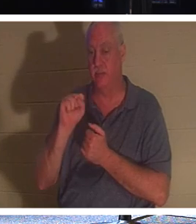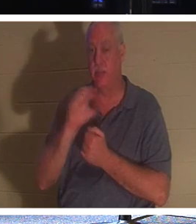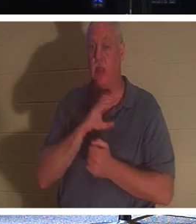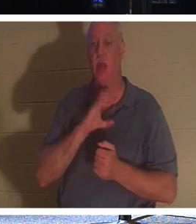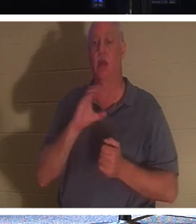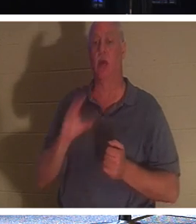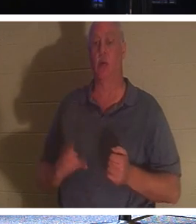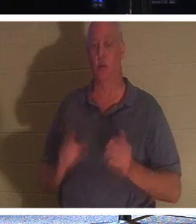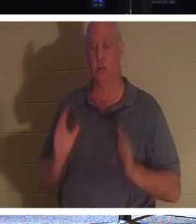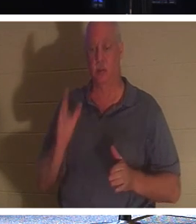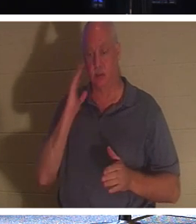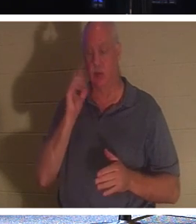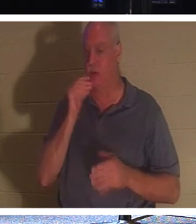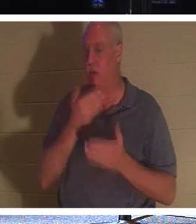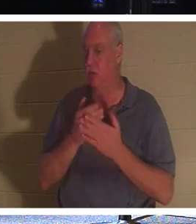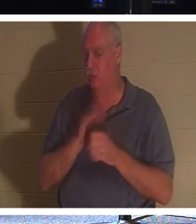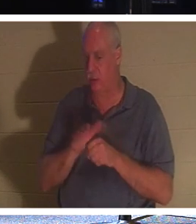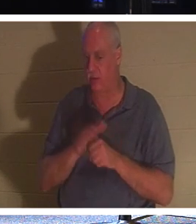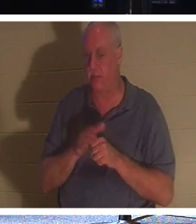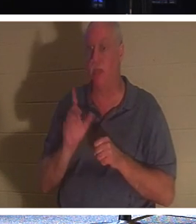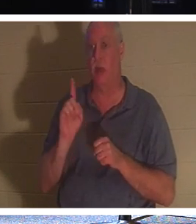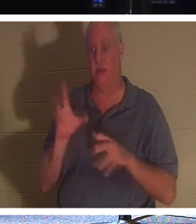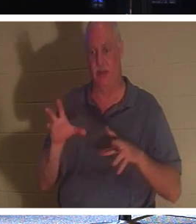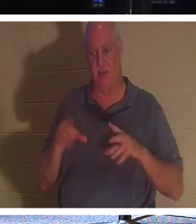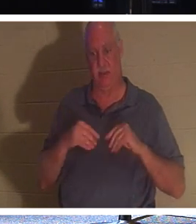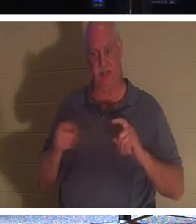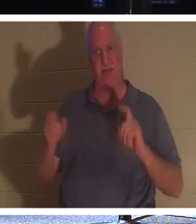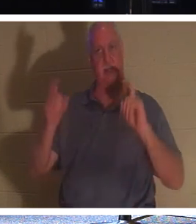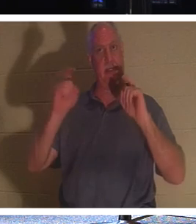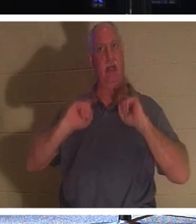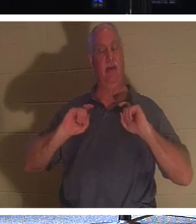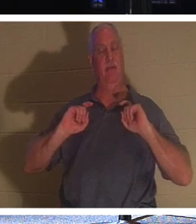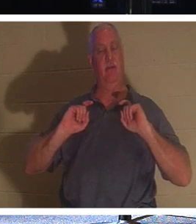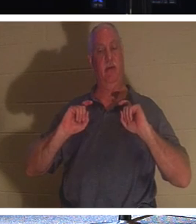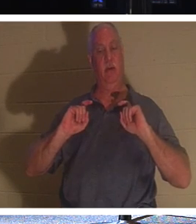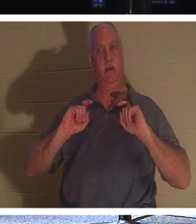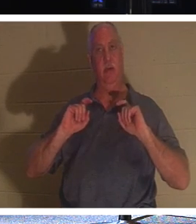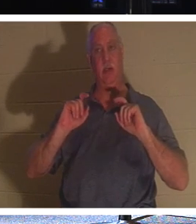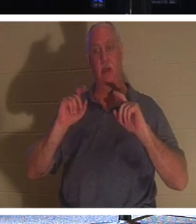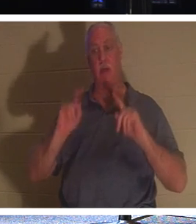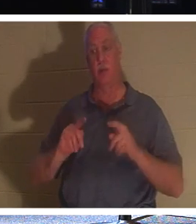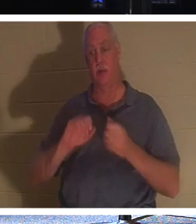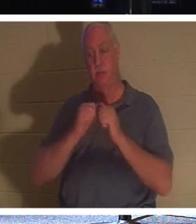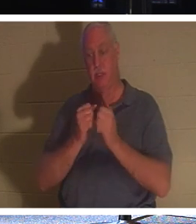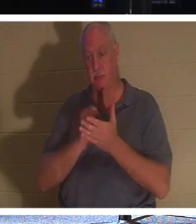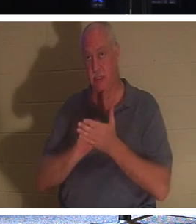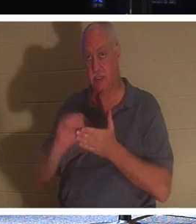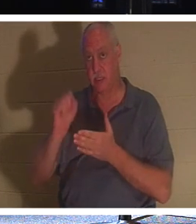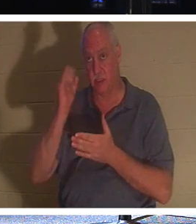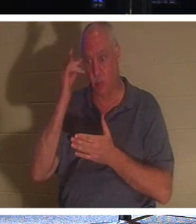недостаточно хороши, потому что получили дар. Человек, который является святым, потому что он стал христианином.